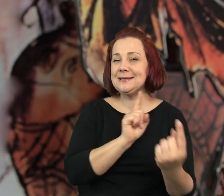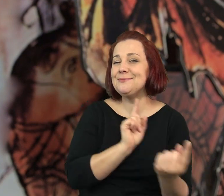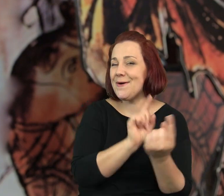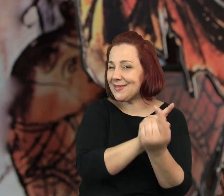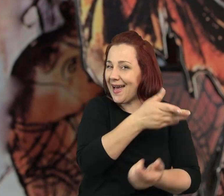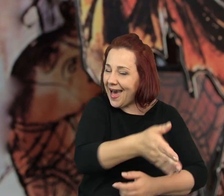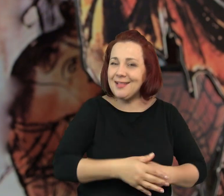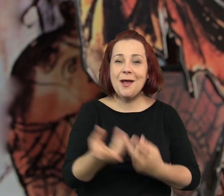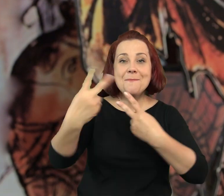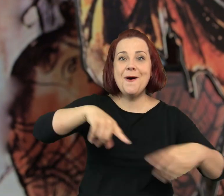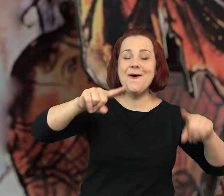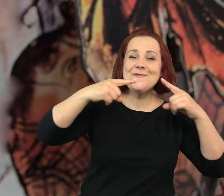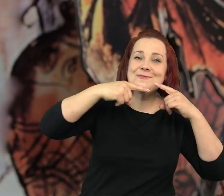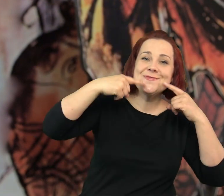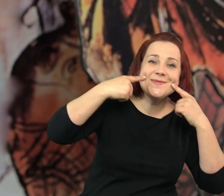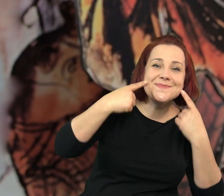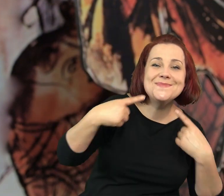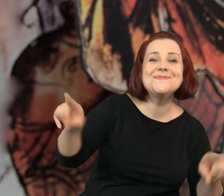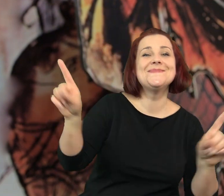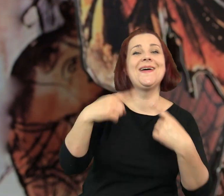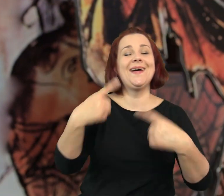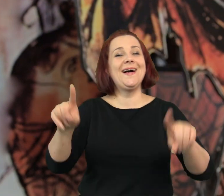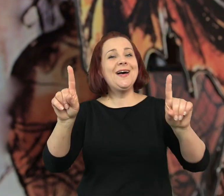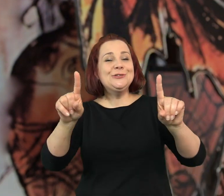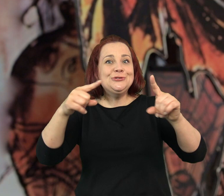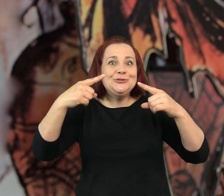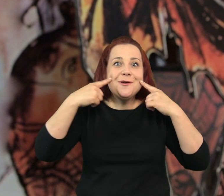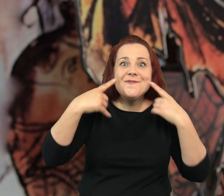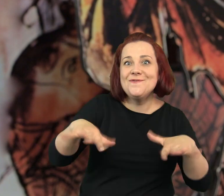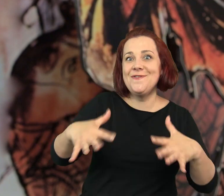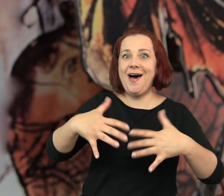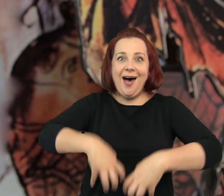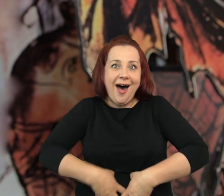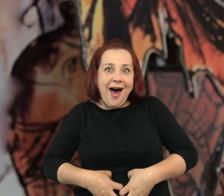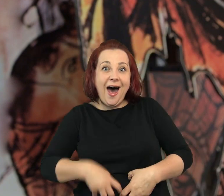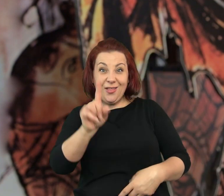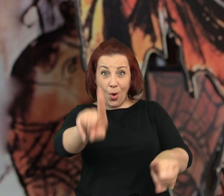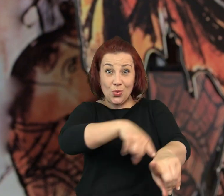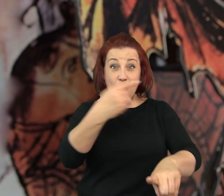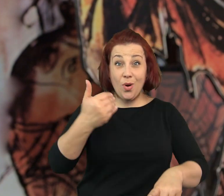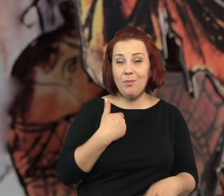Wrócił śmiech i światło świec i muzyka, kawiarenka ożyła ale nie trwało to długo.